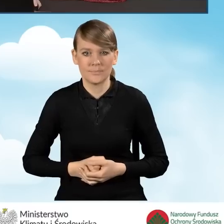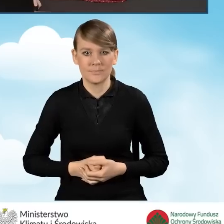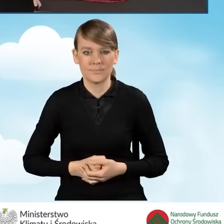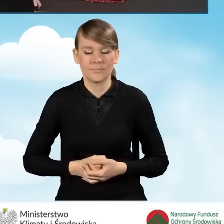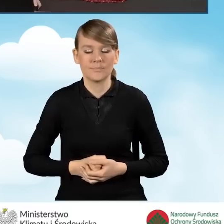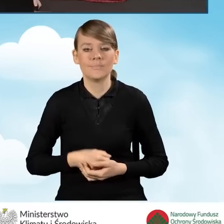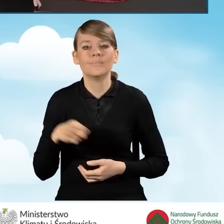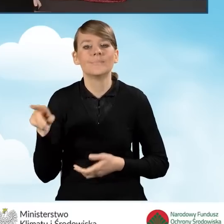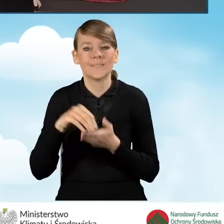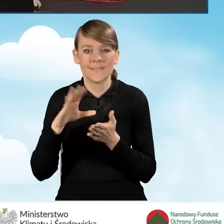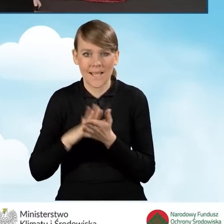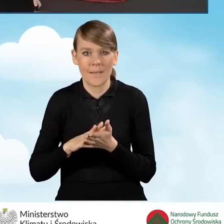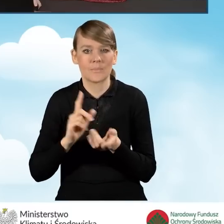Zapisujemy zmiany w załącznikach.